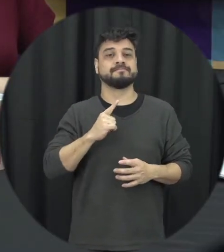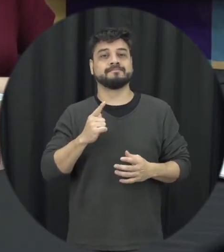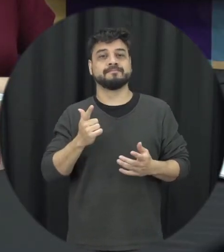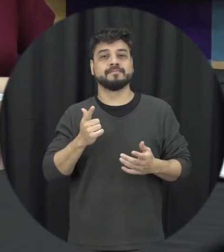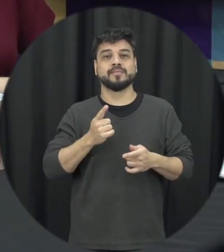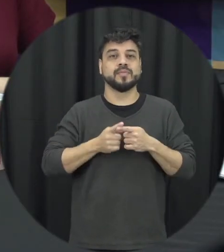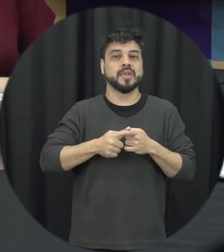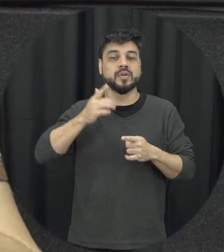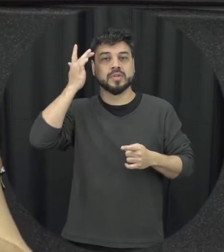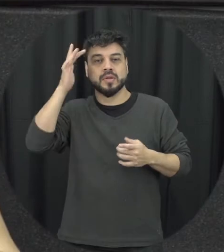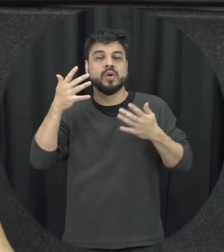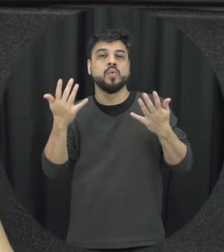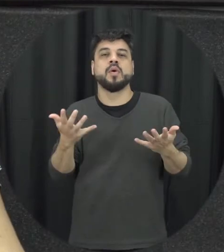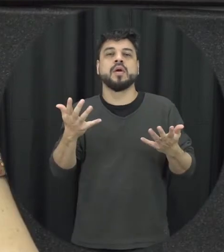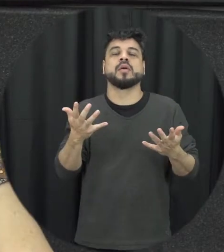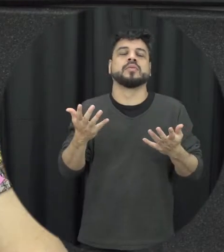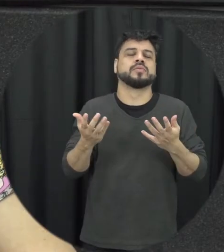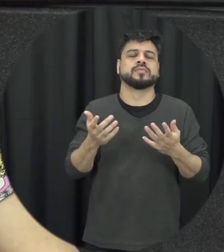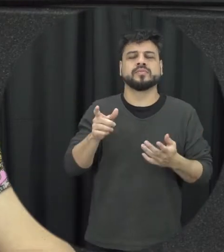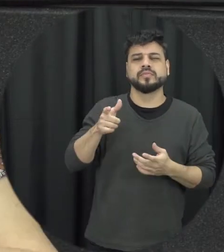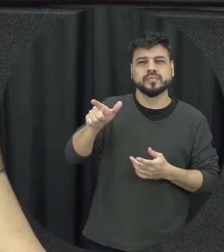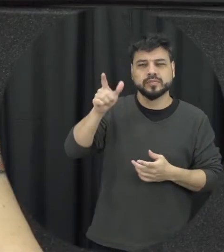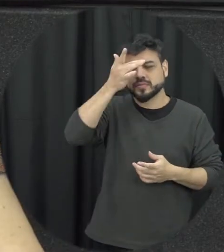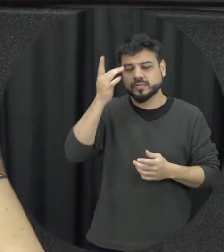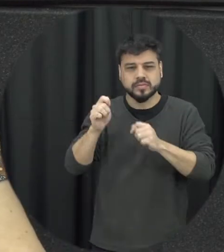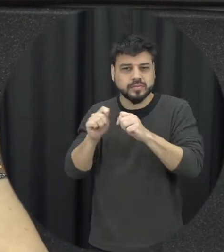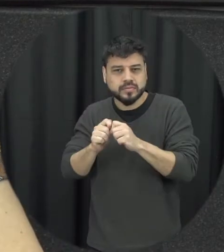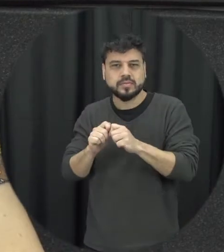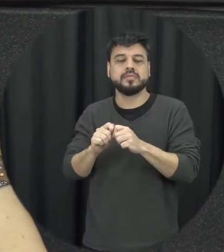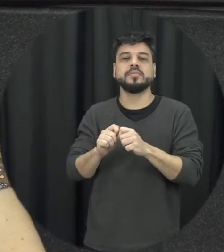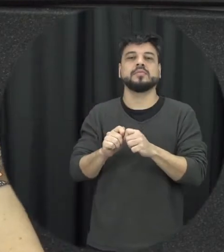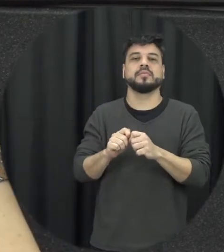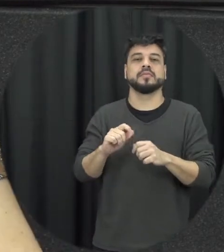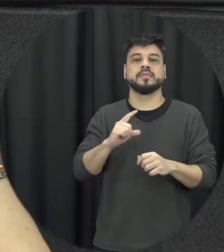sabe qual vai ser a reação da outra pessoa O que que a pessoa vai fazer né diante das situações tão